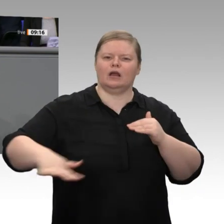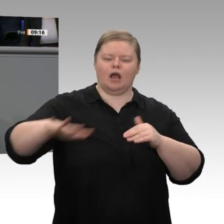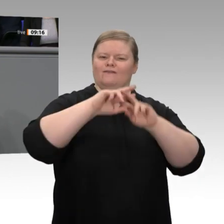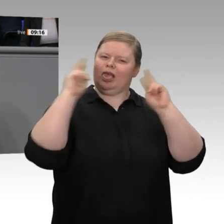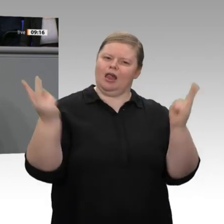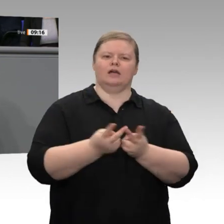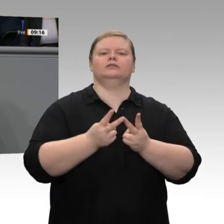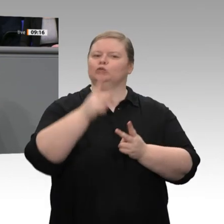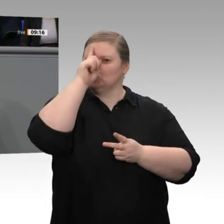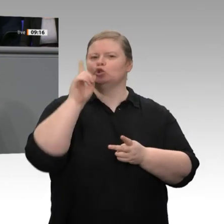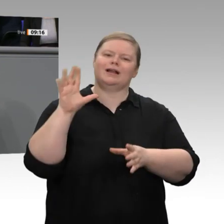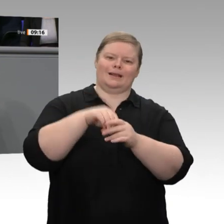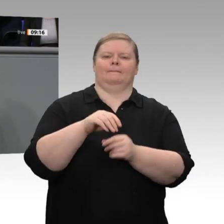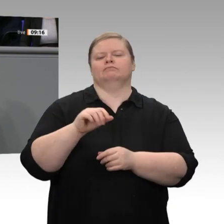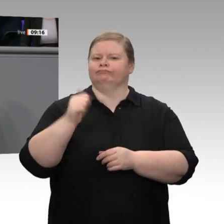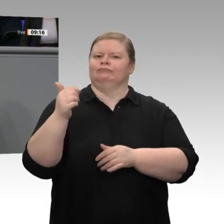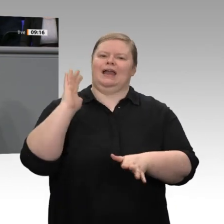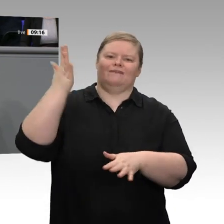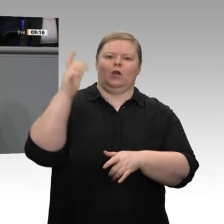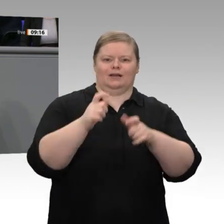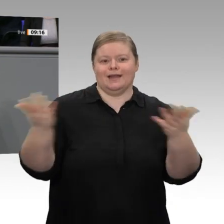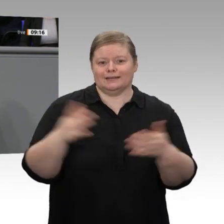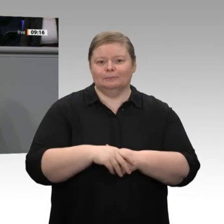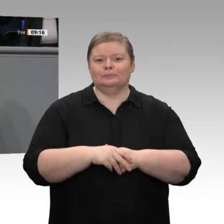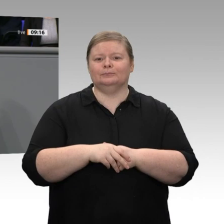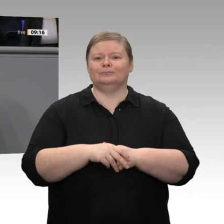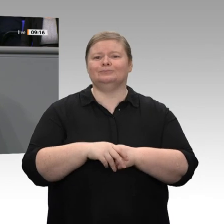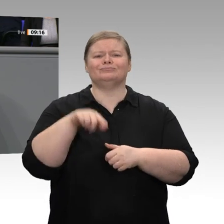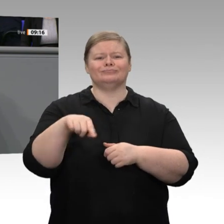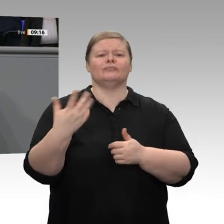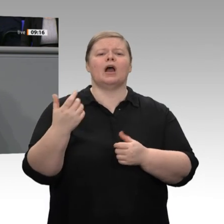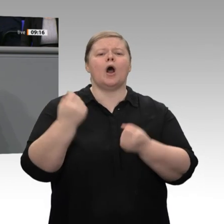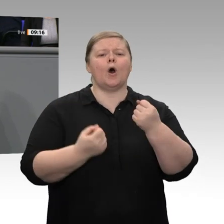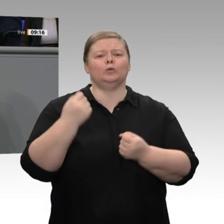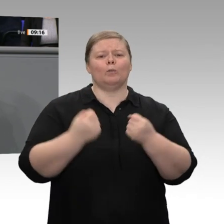von Produktionsverfahren unter Zuhilfenahme von neuen Technologien. Die Frage ist, ob